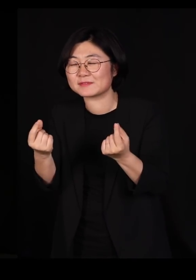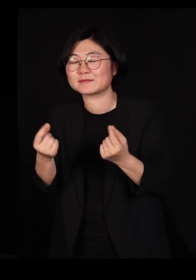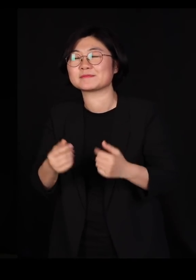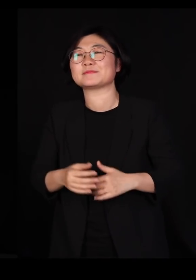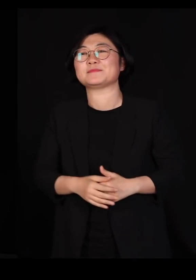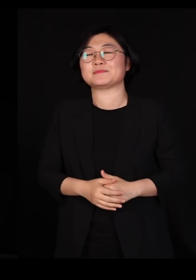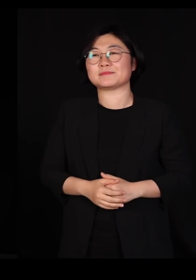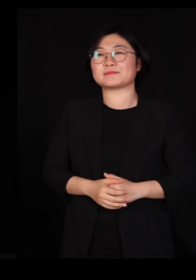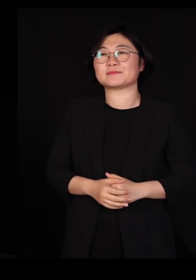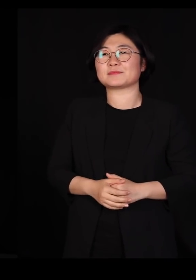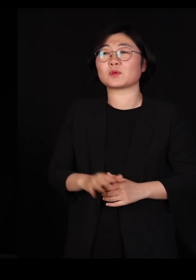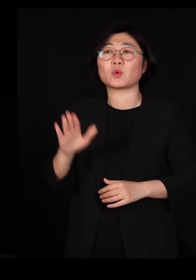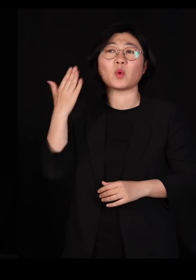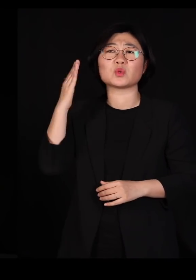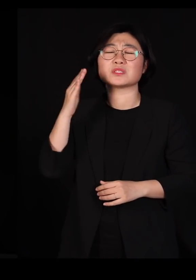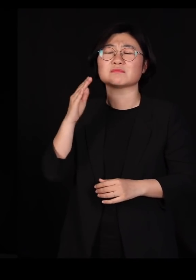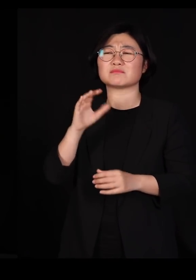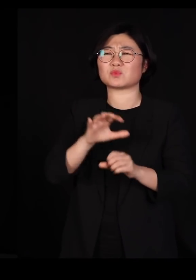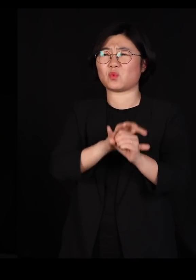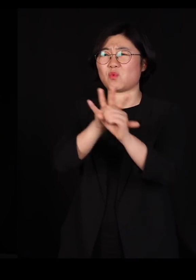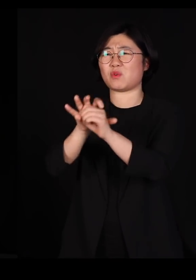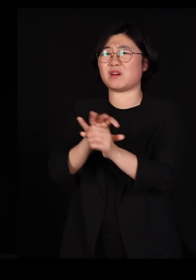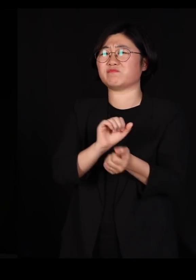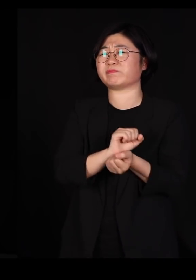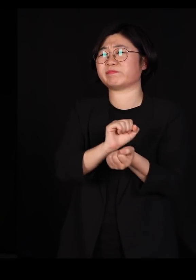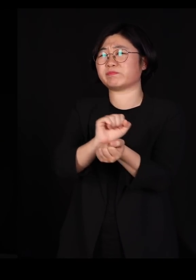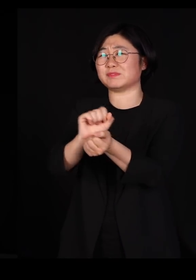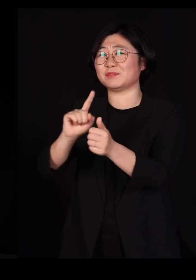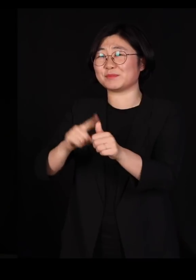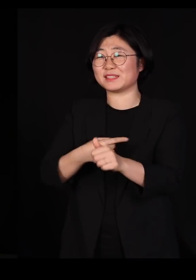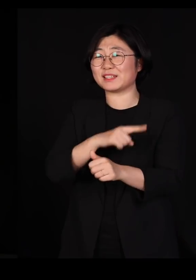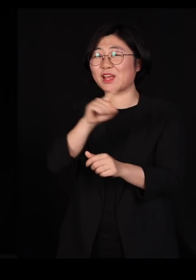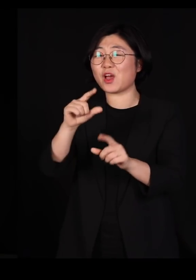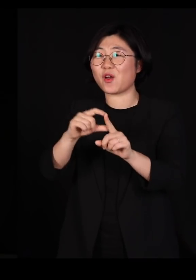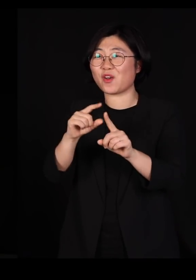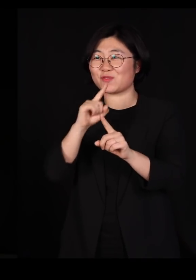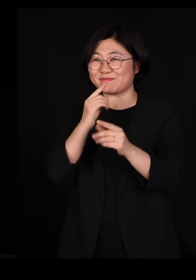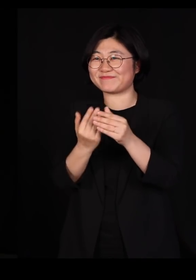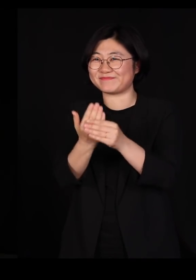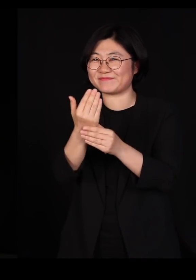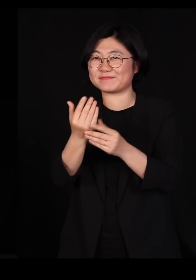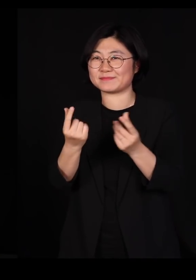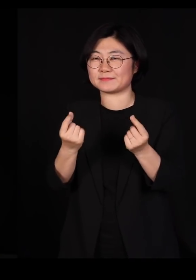요즘 우리가 코로나 바이러스 겪으면서 계속해서 우리가 사용하는 용어입니다